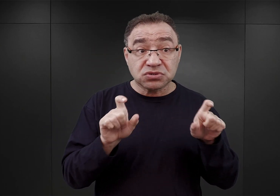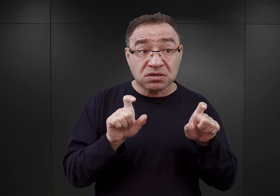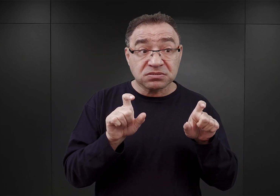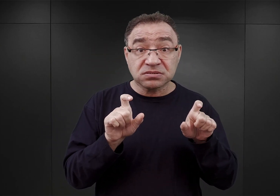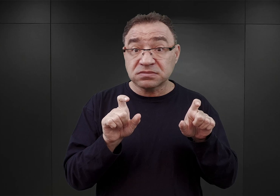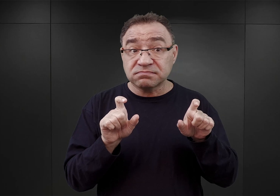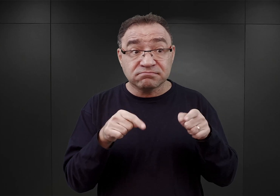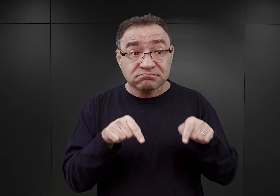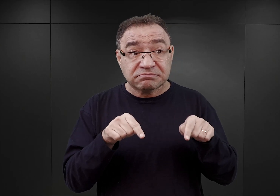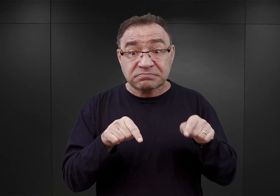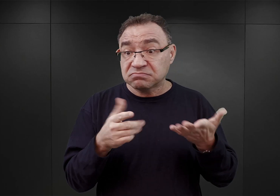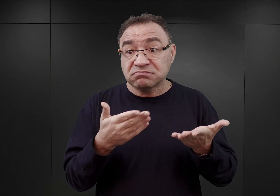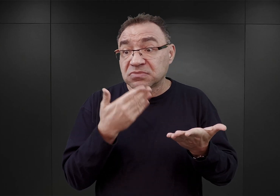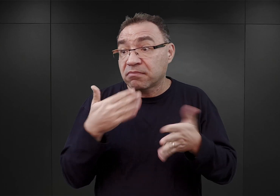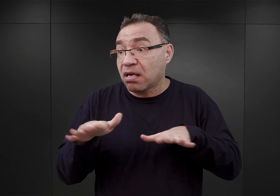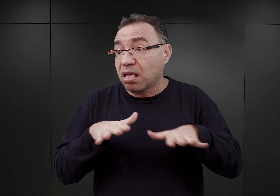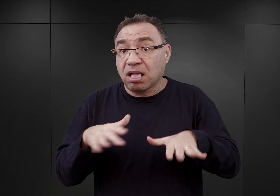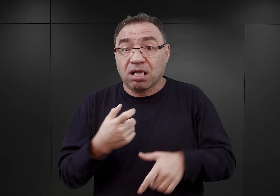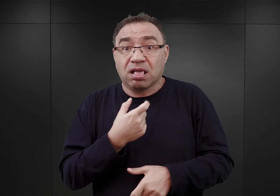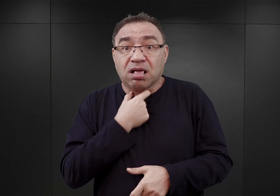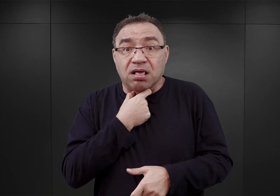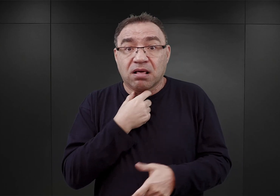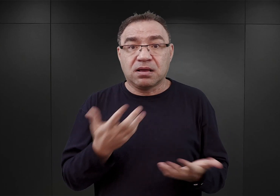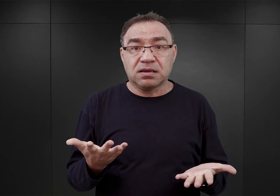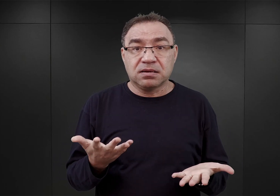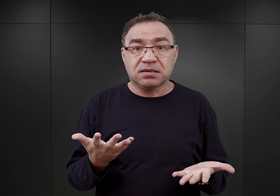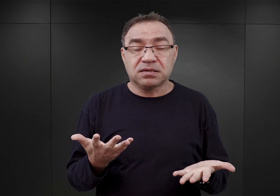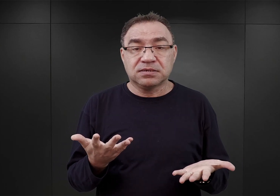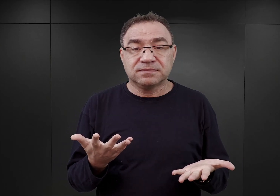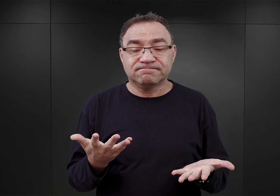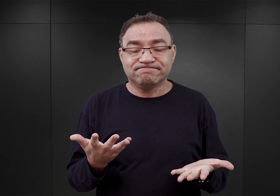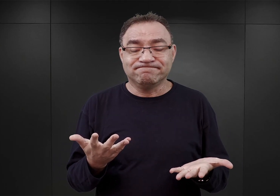w obozach tych nie ma już wolnych miejsc. Z tego względu, iż już wcześniej